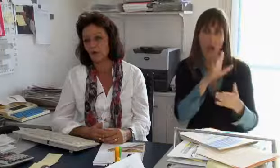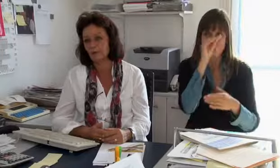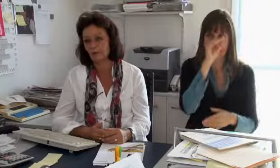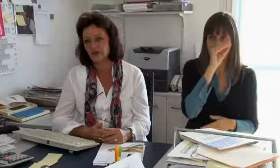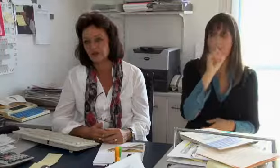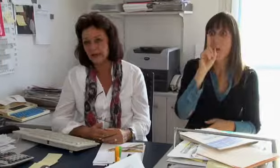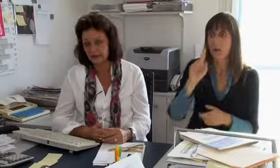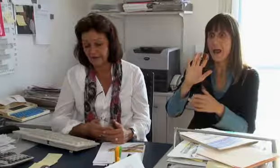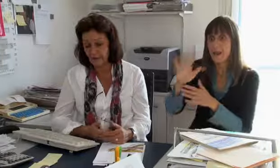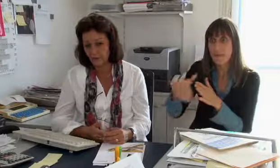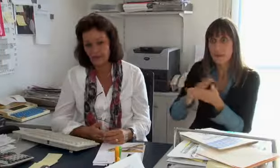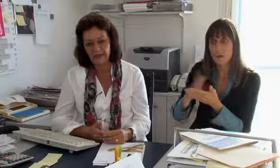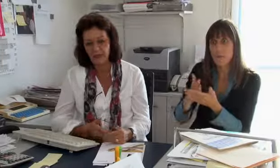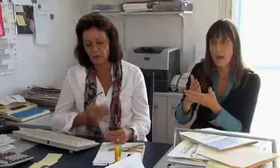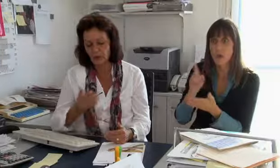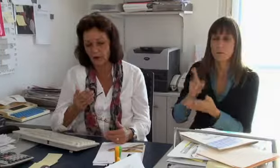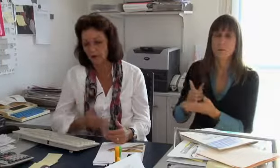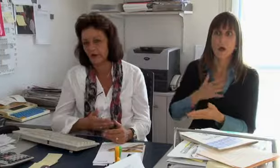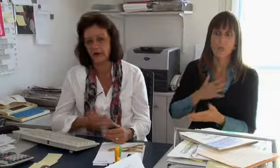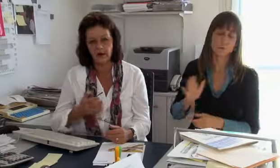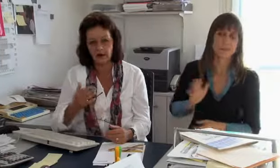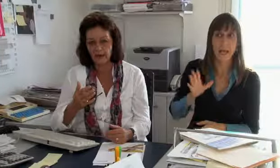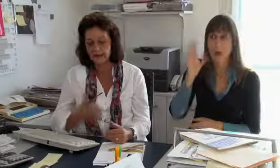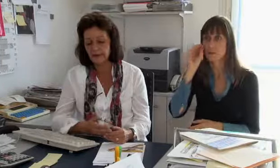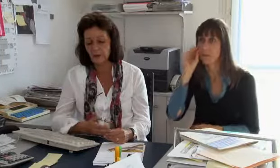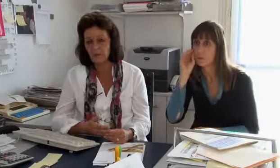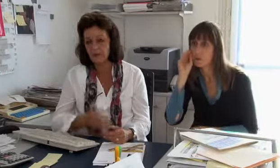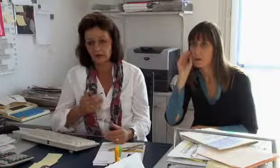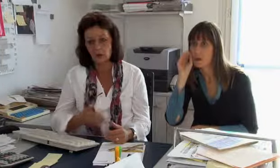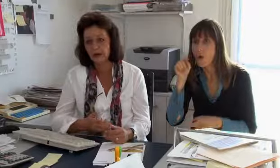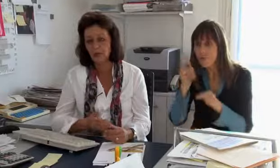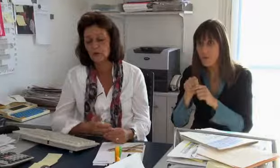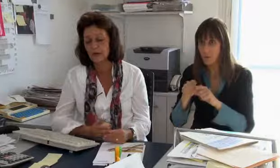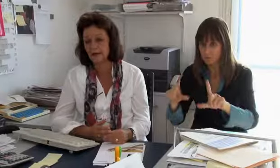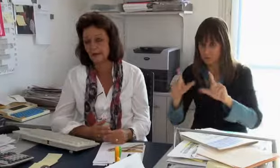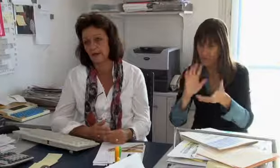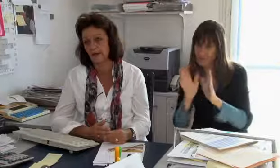Diese brauchen aber keine spezielle Ausbildung, wie die Gebärdensprachdolmetscher.